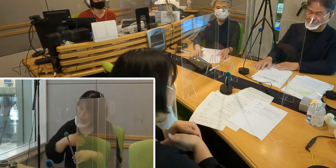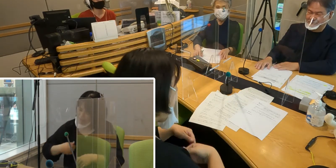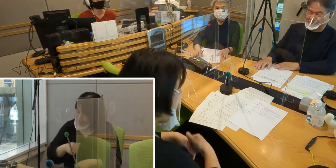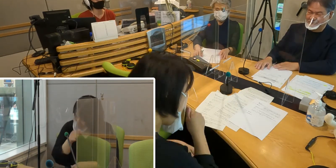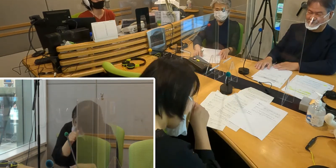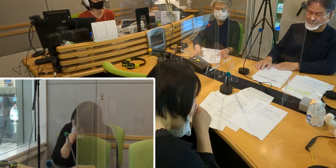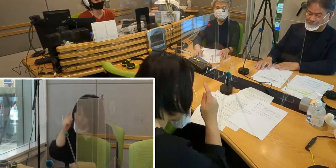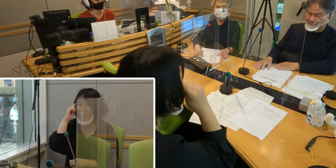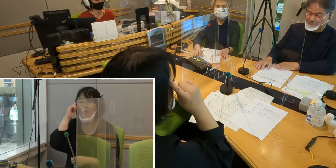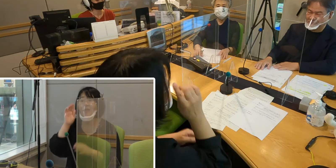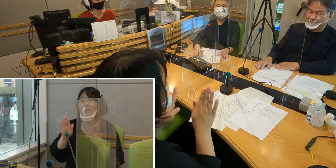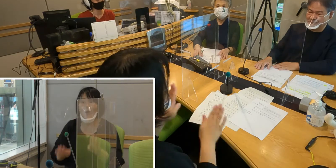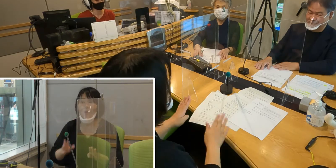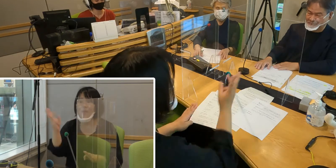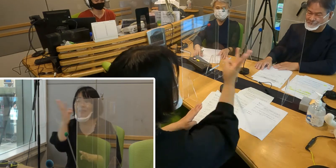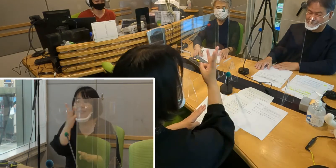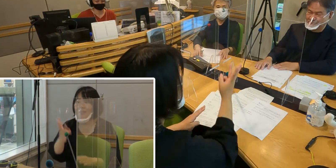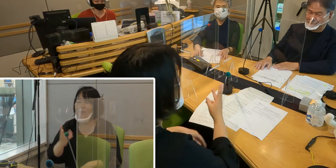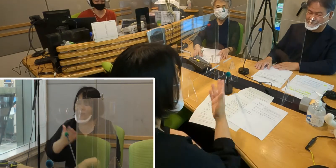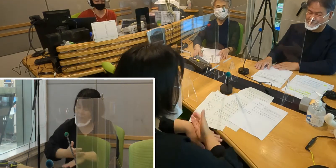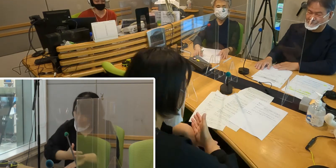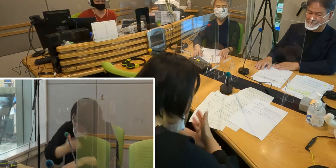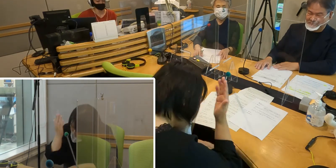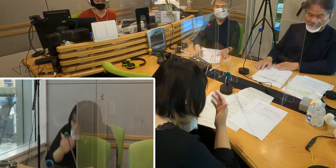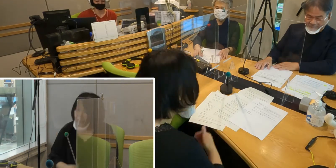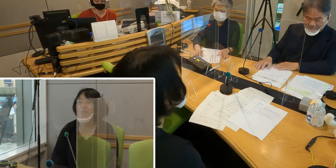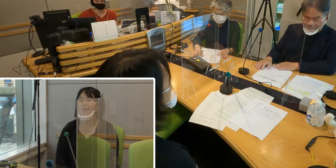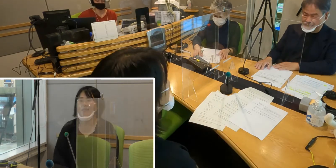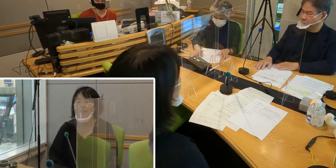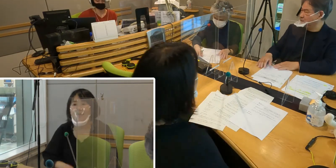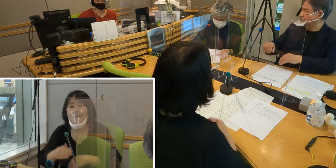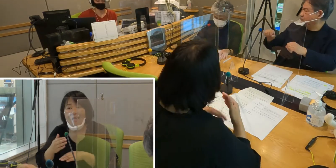今日はお三方、どうもありがとうございました （高橋）ありがとうございました